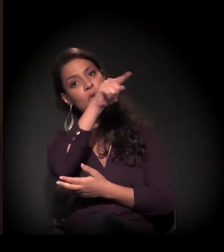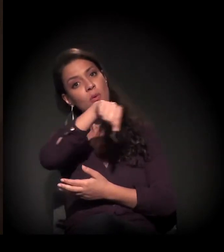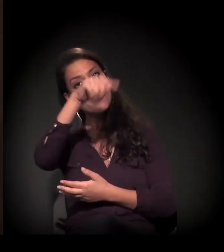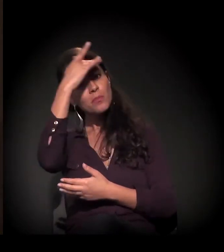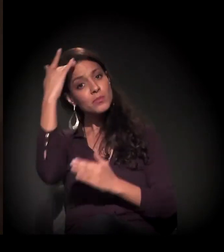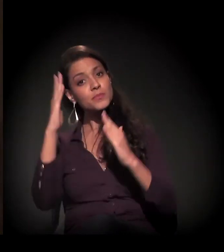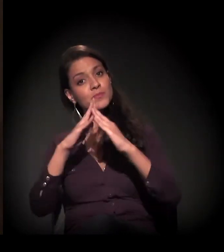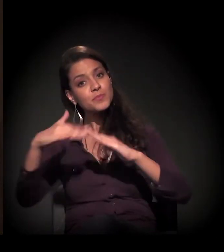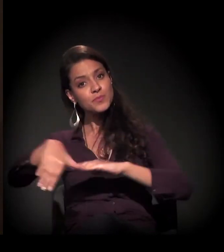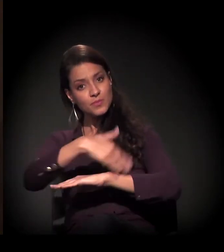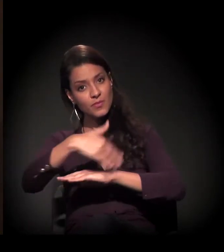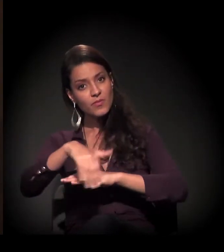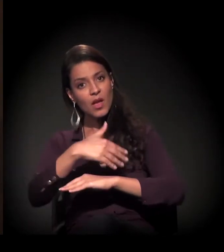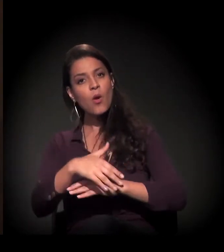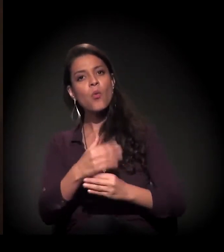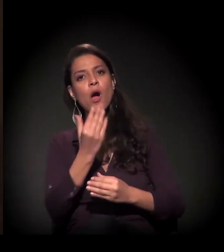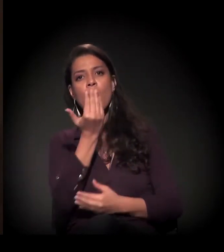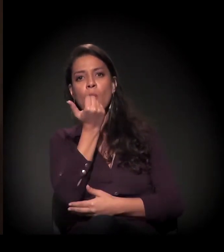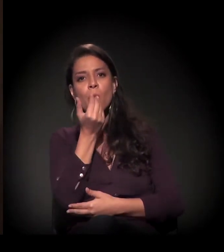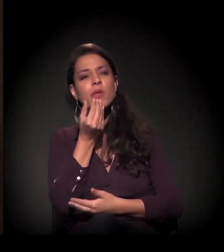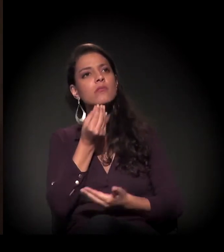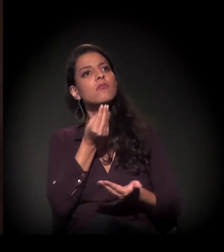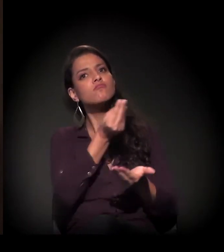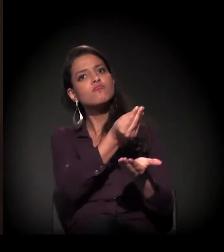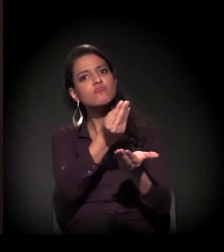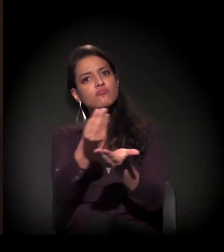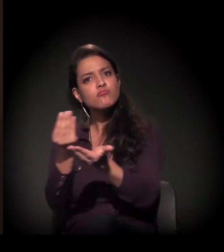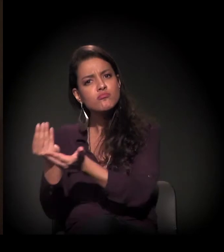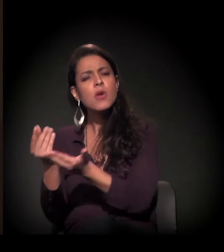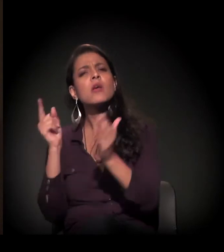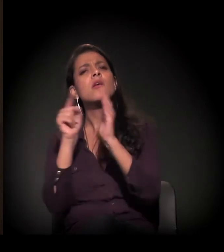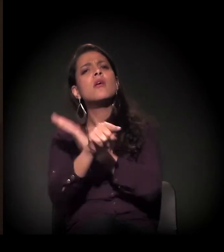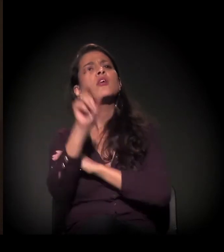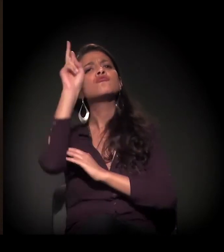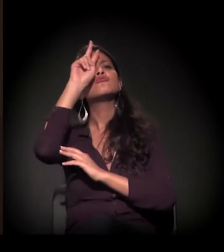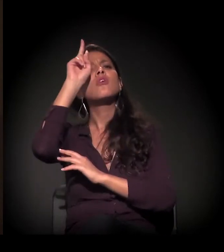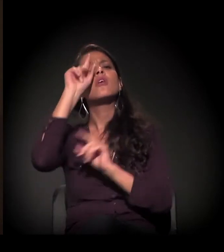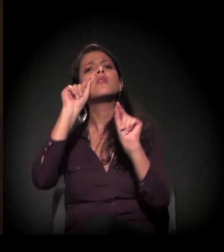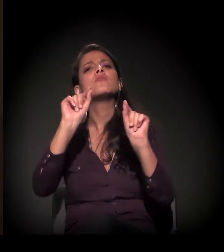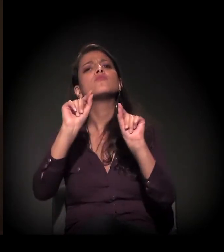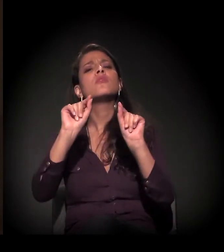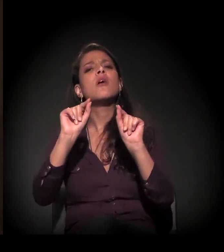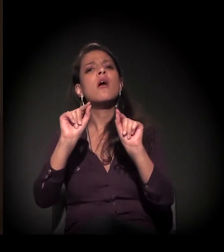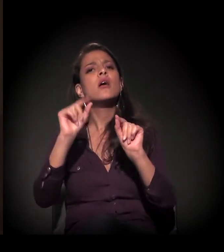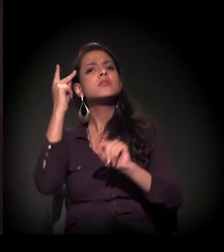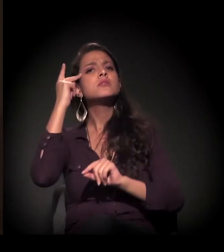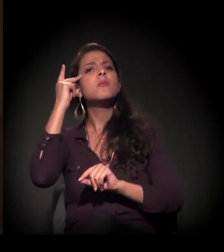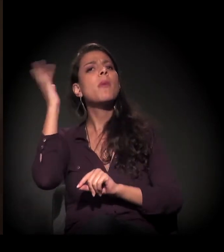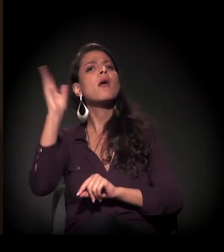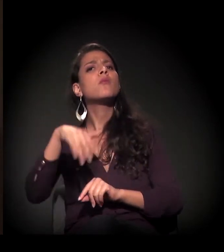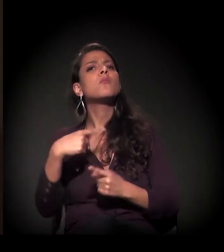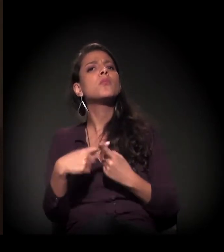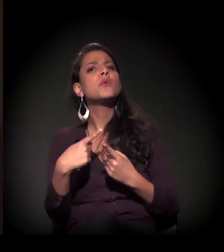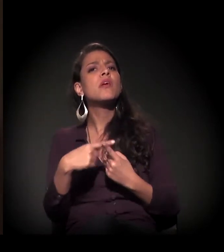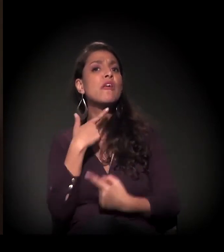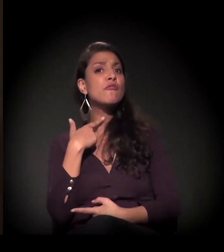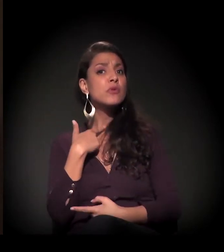e identificando cada um; qual era a história de cada um, por que estava aqui em São Paulo, se tinha vontade de voltar...